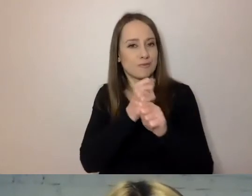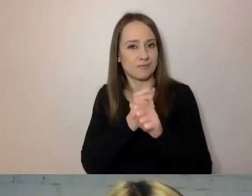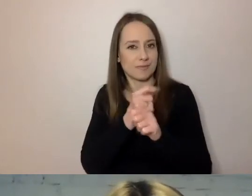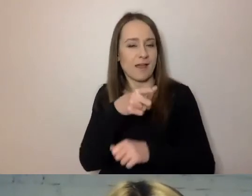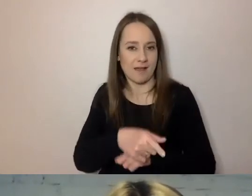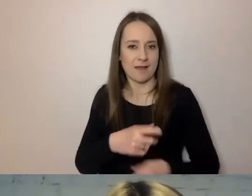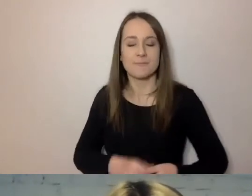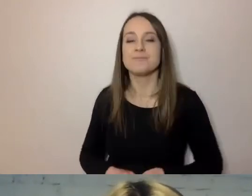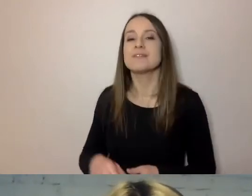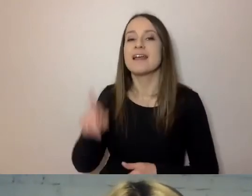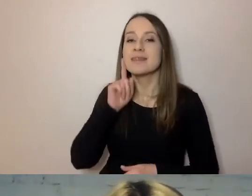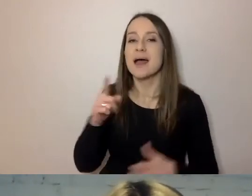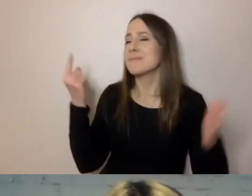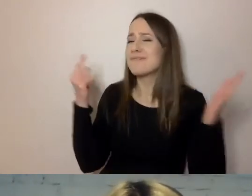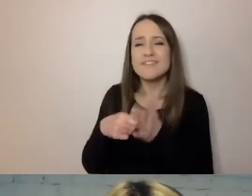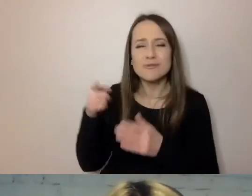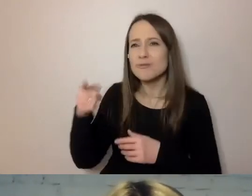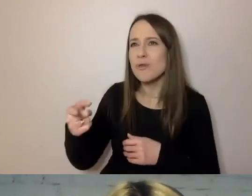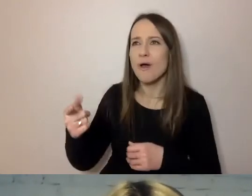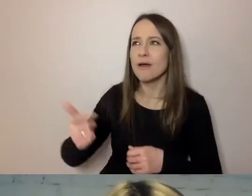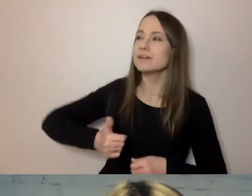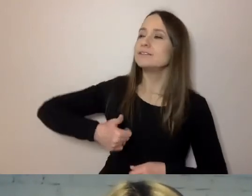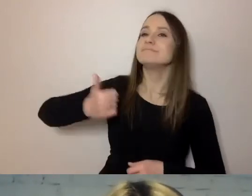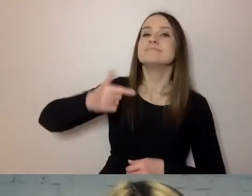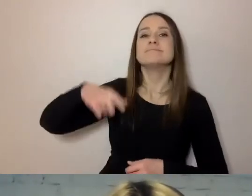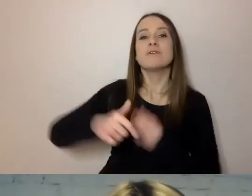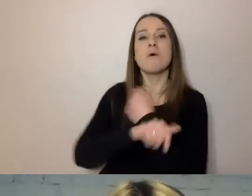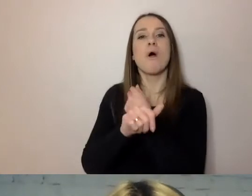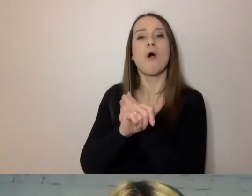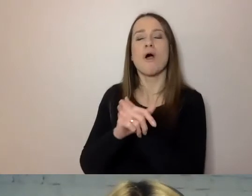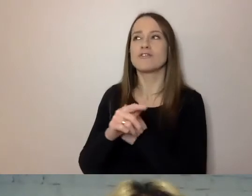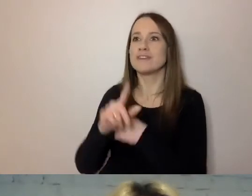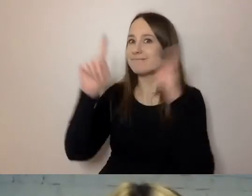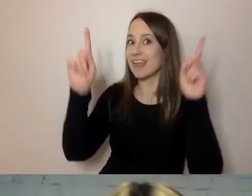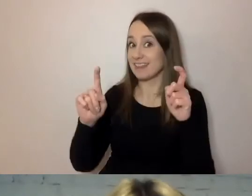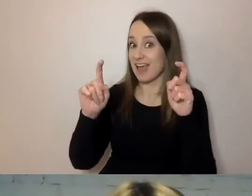Powoduje, że powstaje dystans pomiędzy urzędem a urzędnikiem.